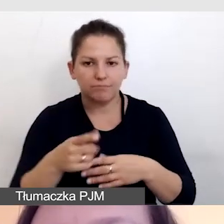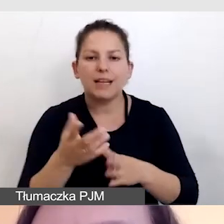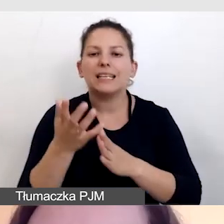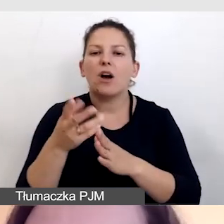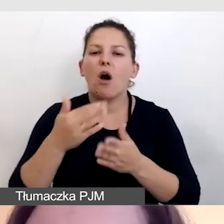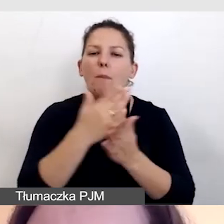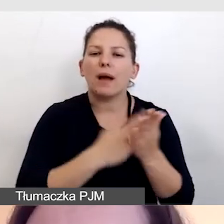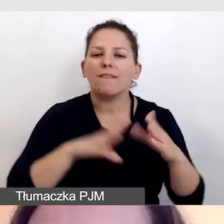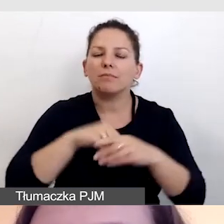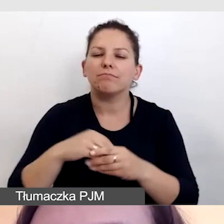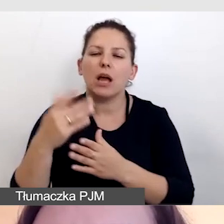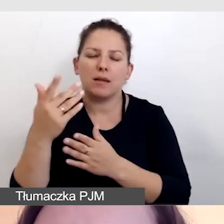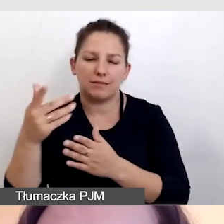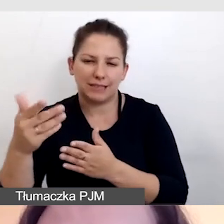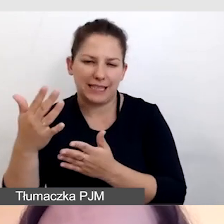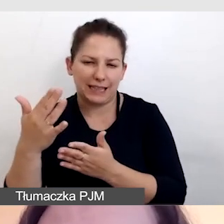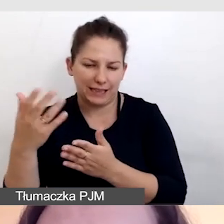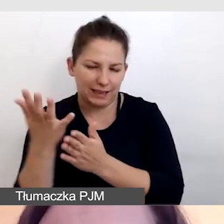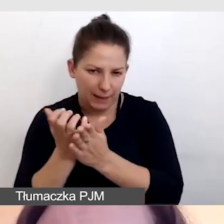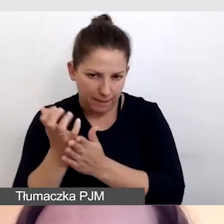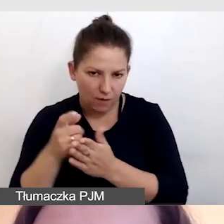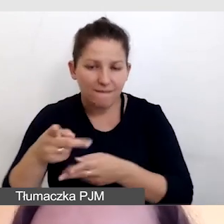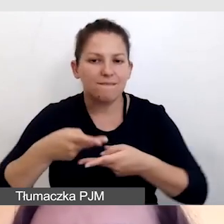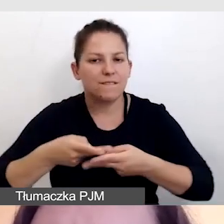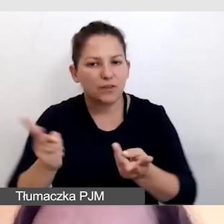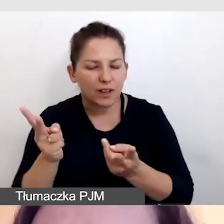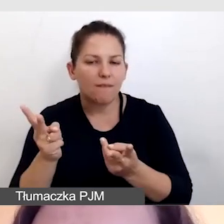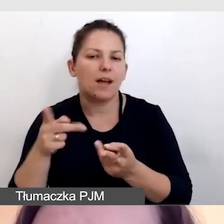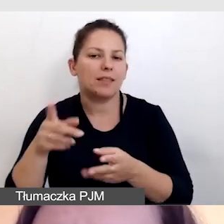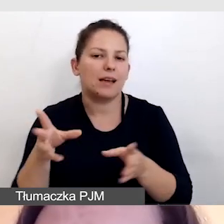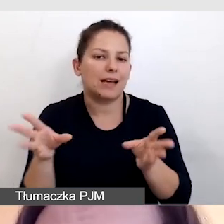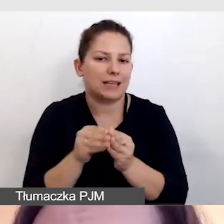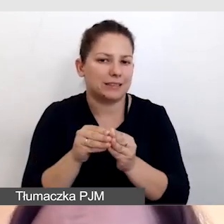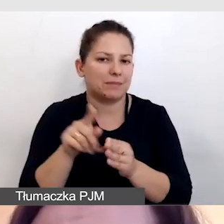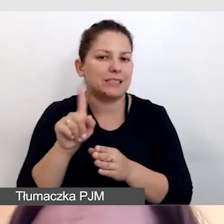montowane z obrazem i wyświetlane razem z transmisją.